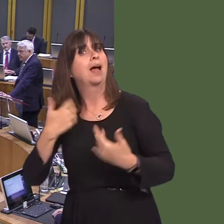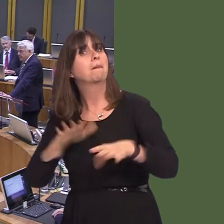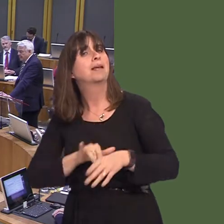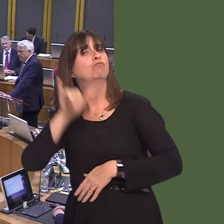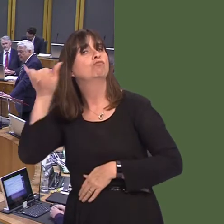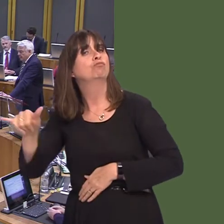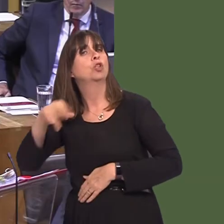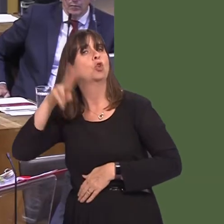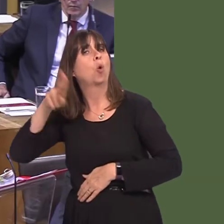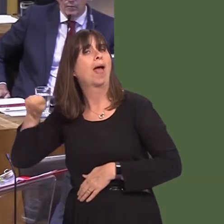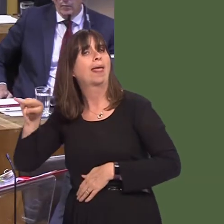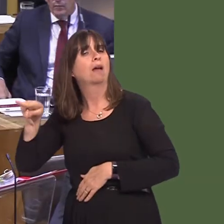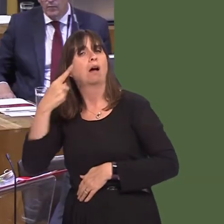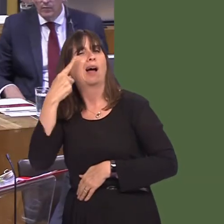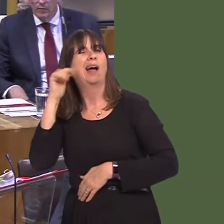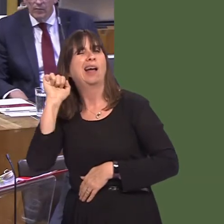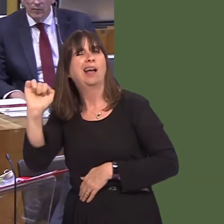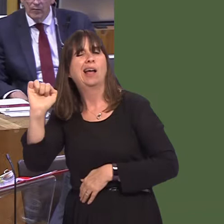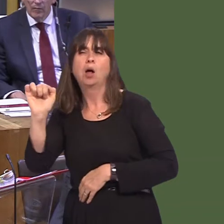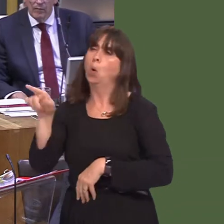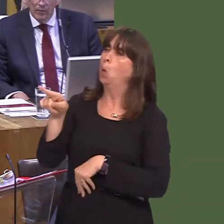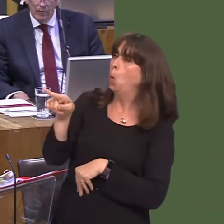to Norway, indeed, to see how the situation in Norway worked. An interesting modelónot